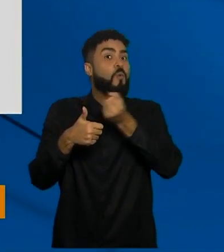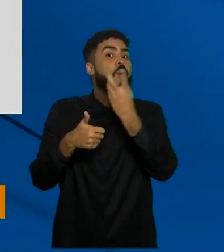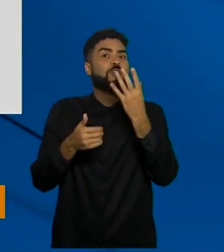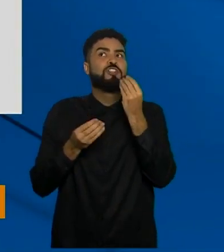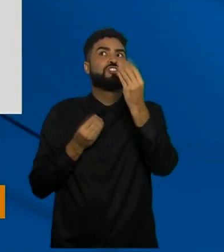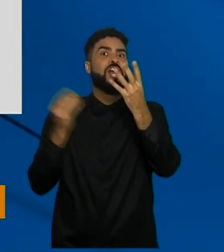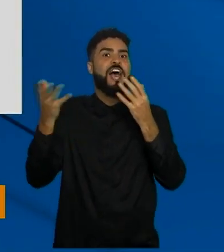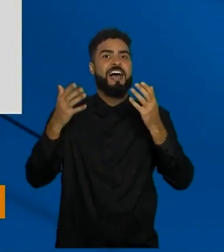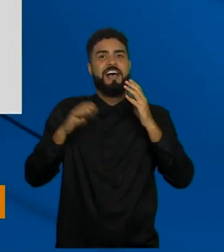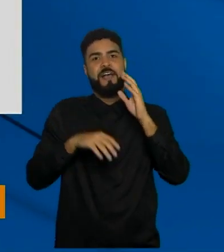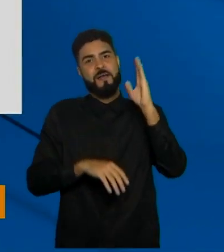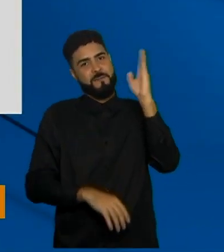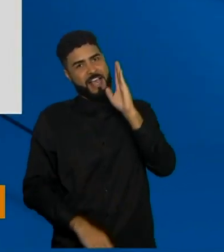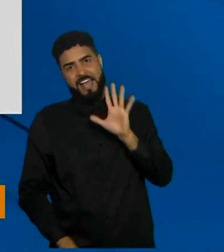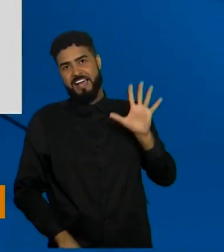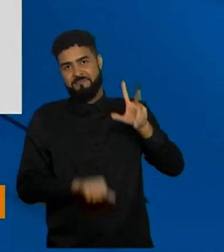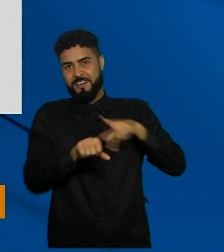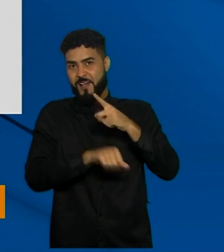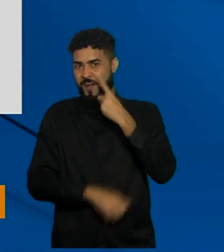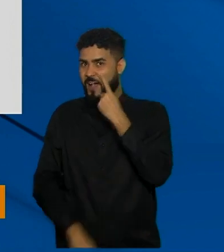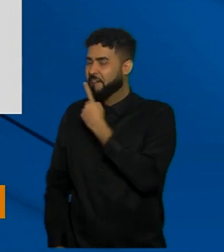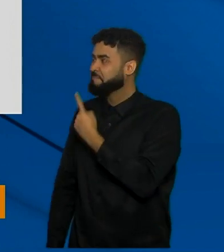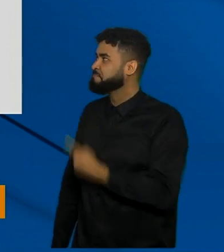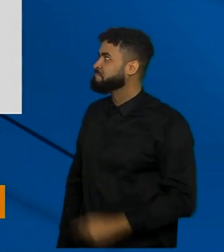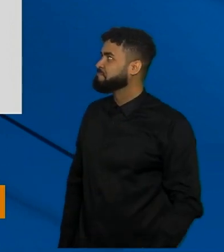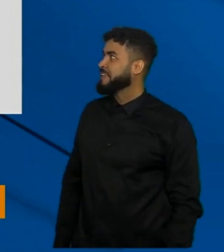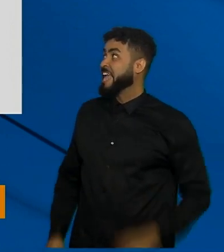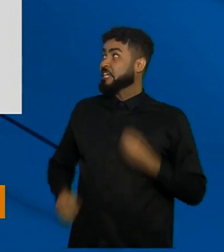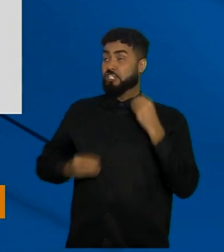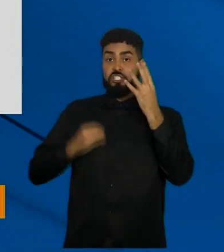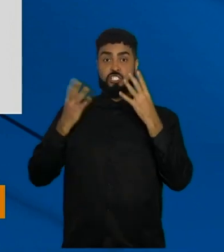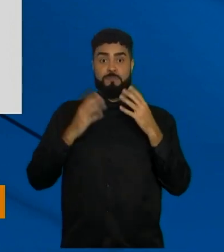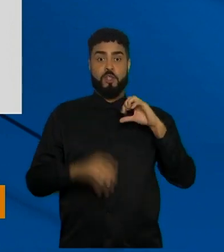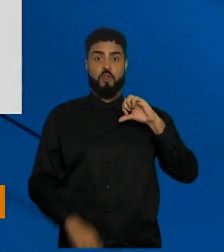foram distribuídas em todo o país conferir aqui olha doses distribuídas 90.664.475,